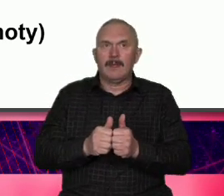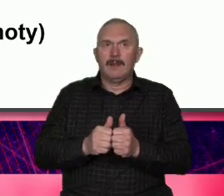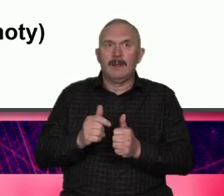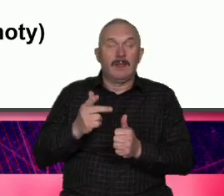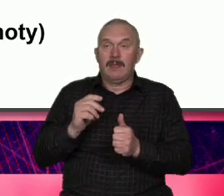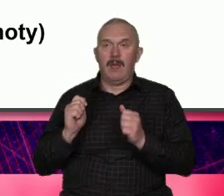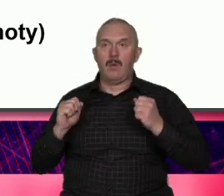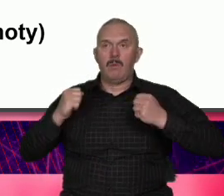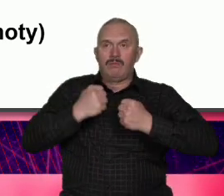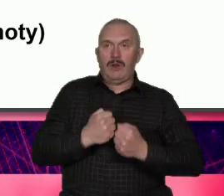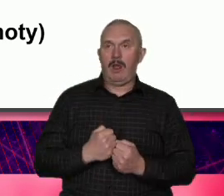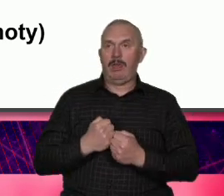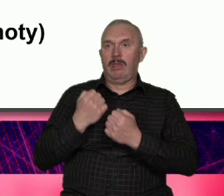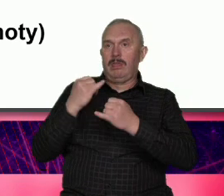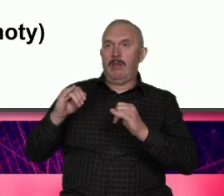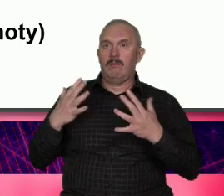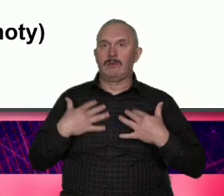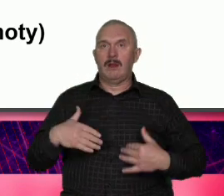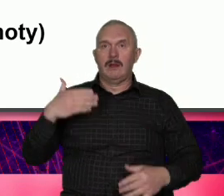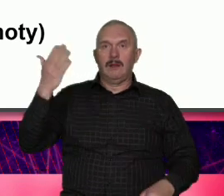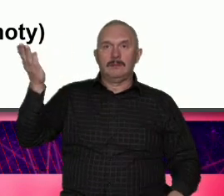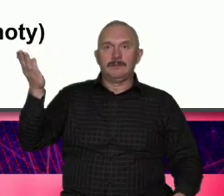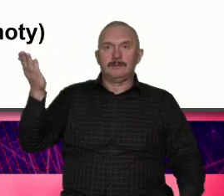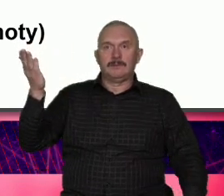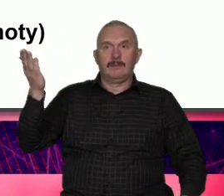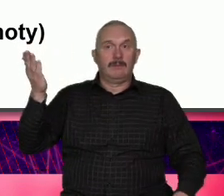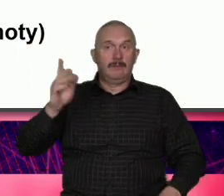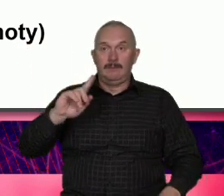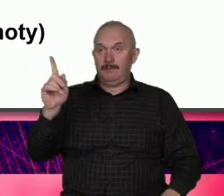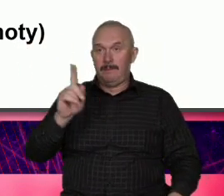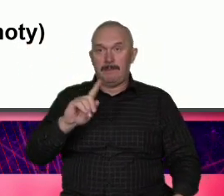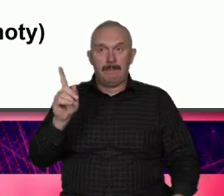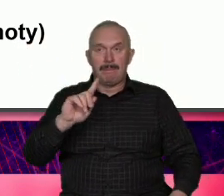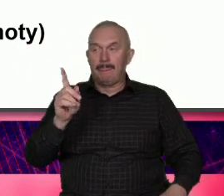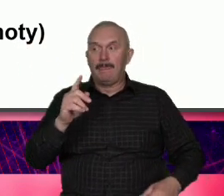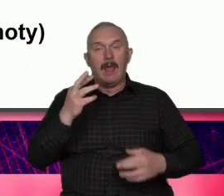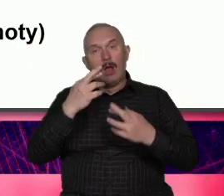ubierać na siebie nie Bo wiele Organizacji Pozarządowych